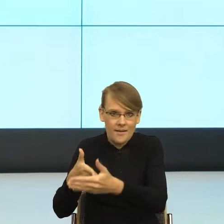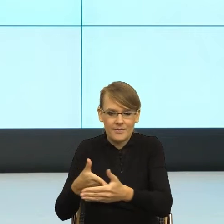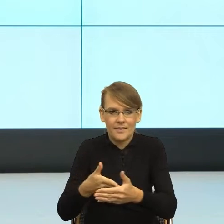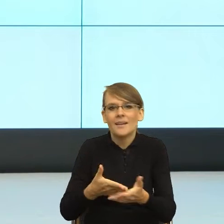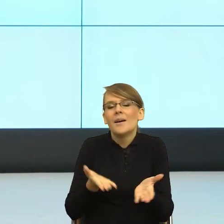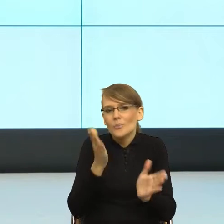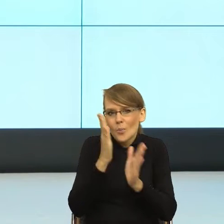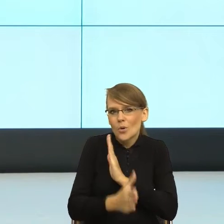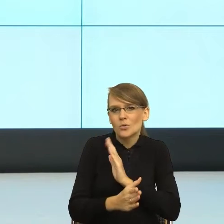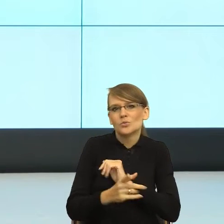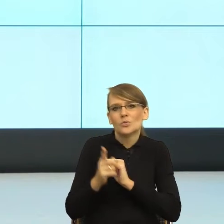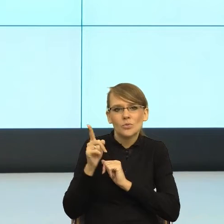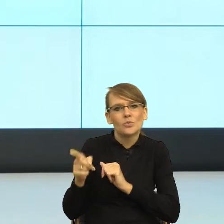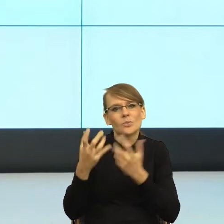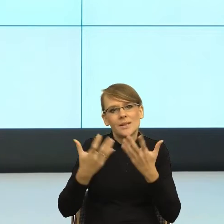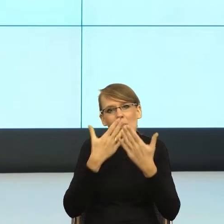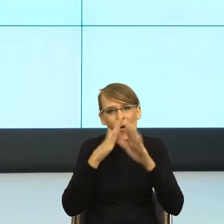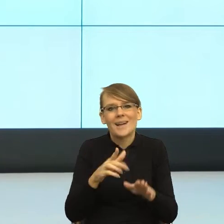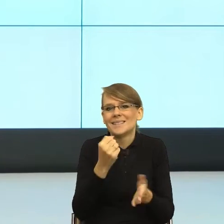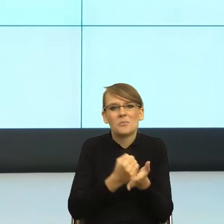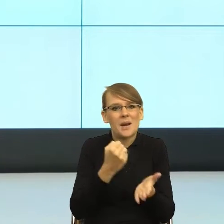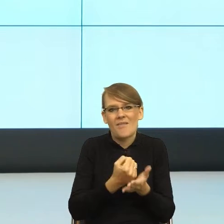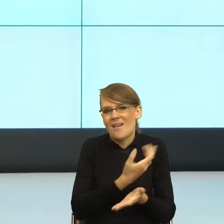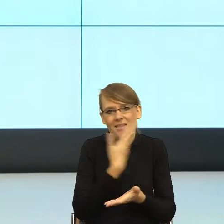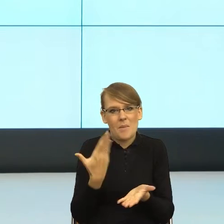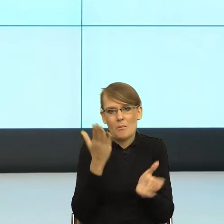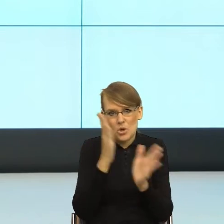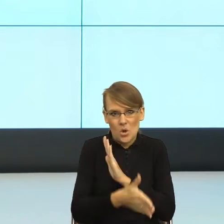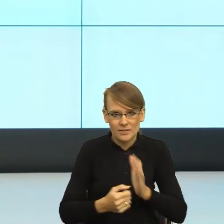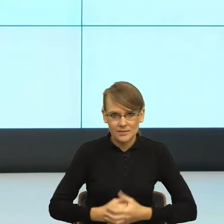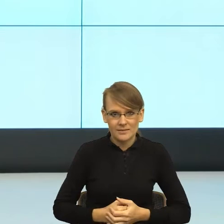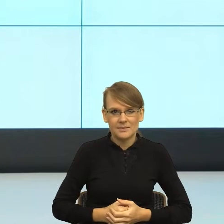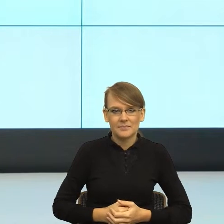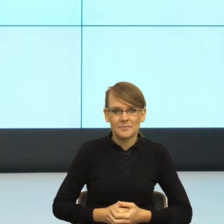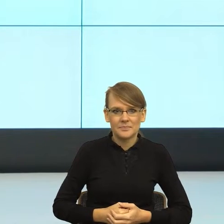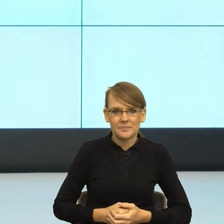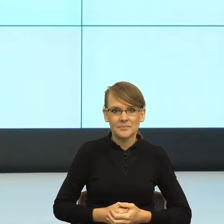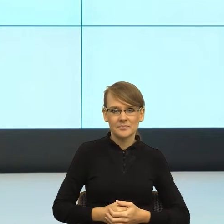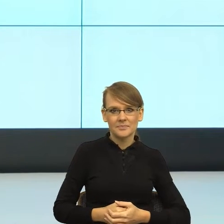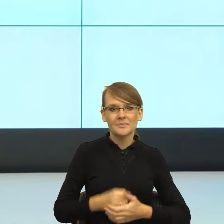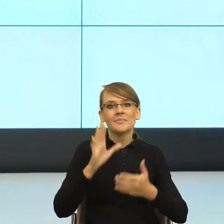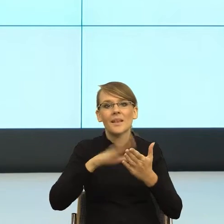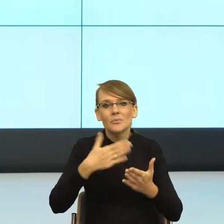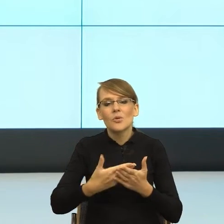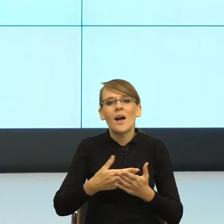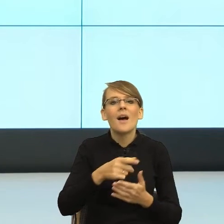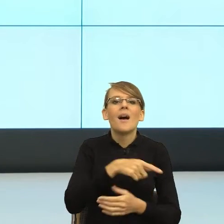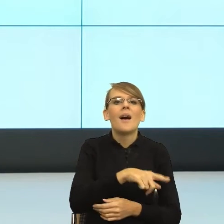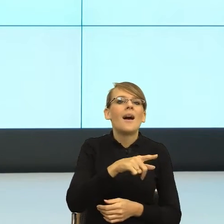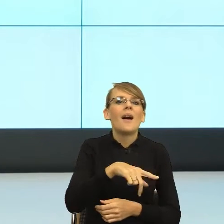i sama sprawa nie jest taka prosta. Bo pisze się do mnie "lecimy do Ciebie". Ewentualnie jak pisze do mnie T-Mobile. "Droga Małgorzatko,